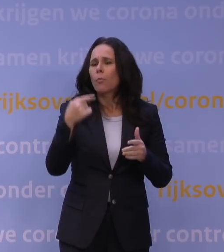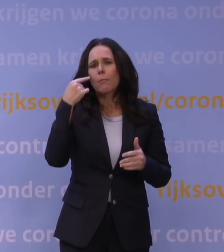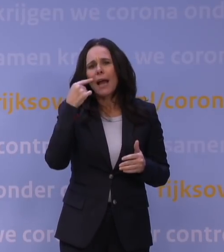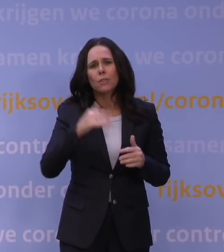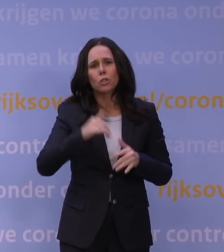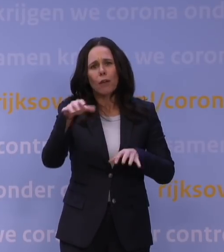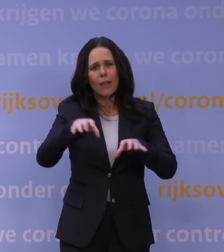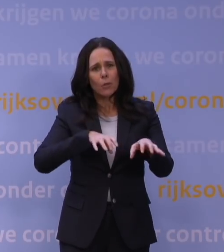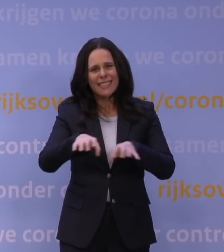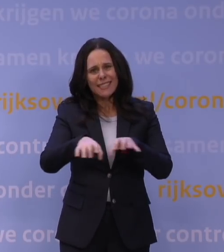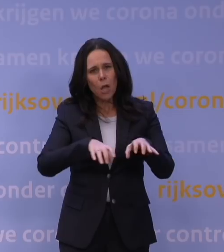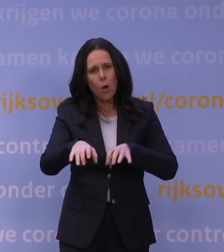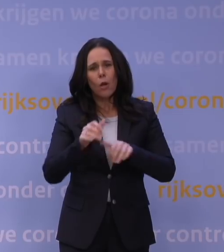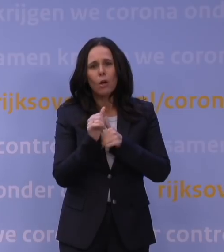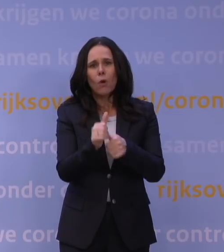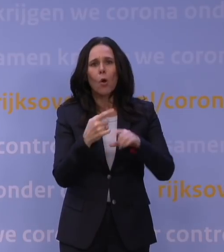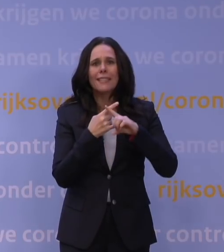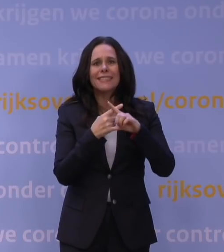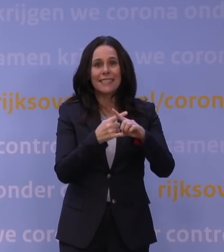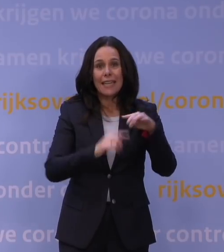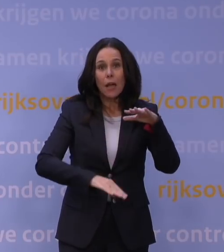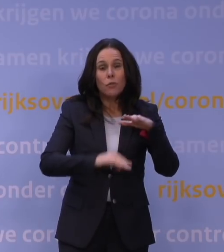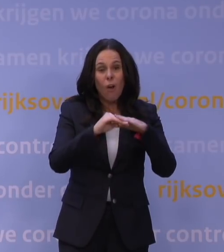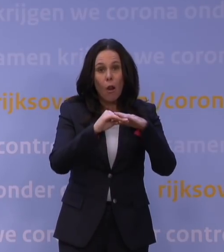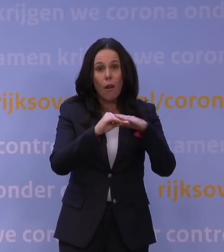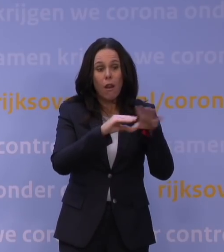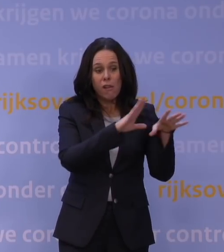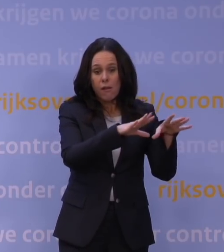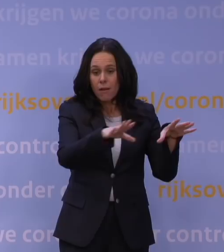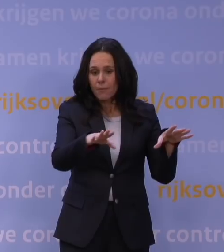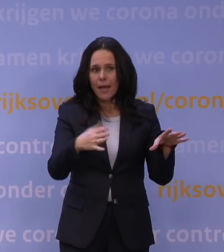waardoor ziekenhuizen nu vol liggen en we nu totaal geen buffer meer hebben